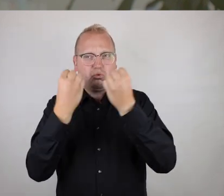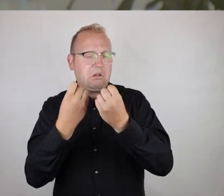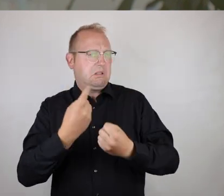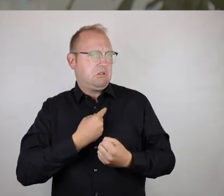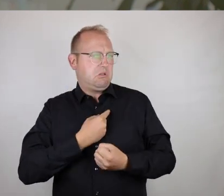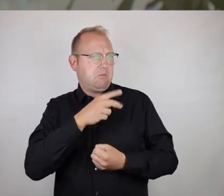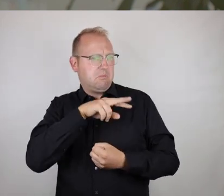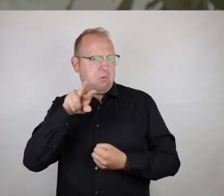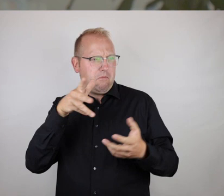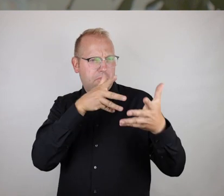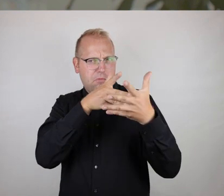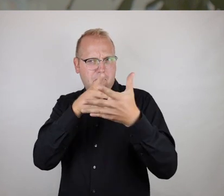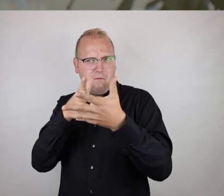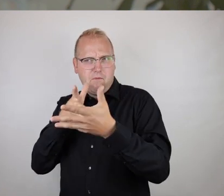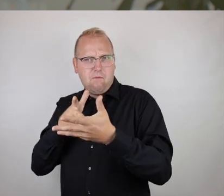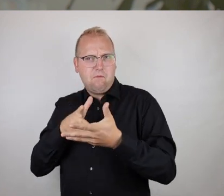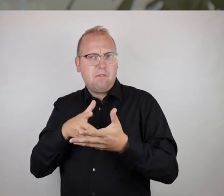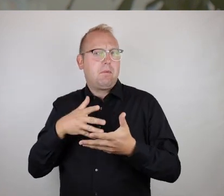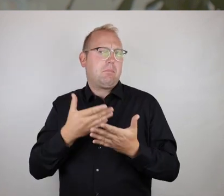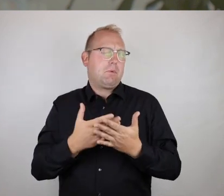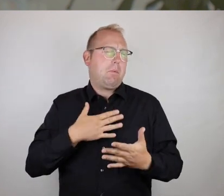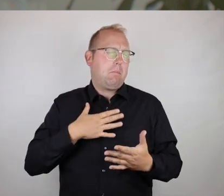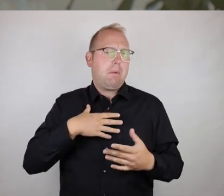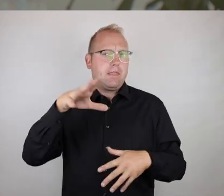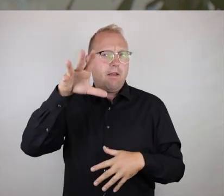zu geben, subjektive Eindrücke von verschiedenen Situationen,